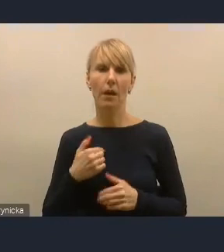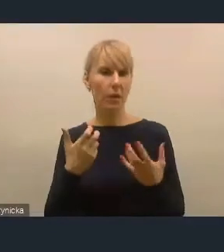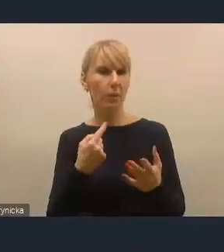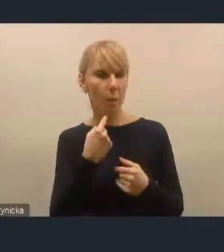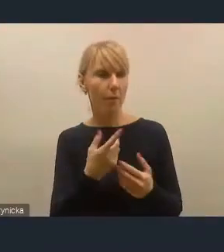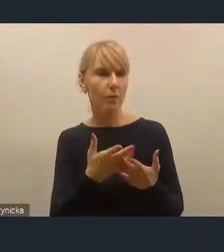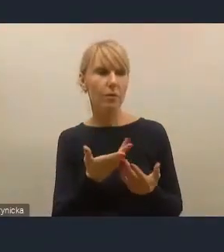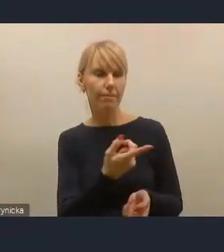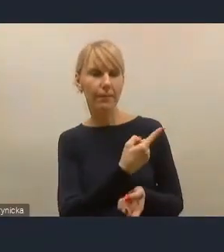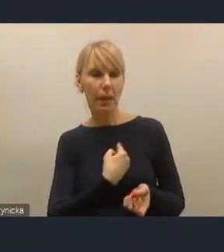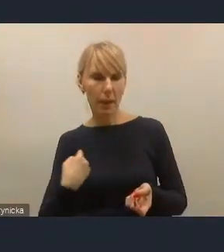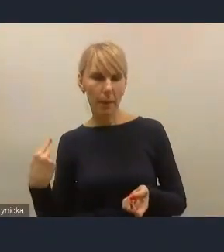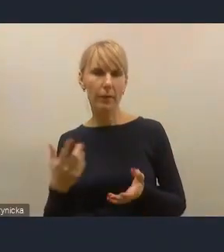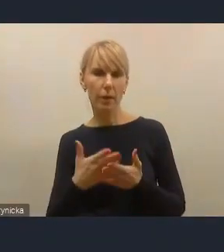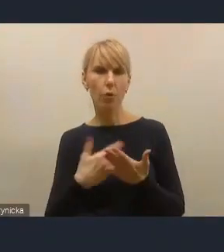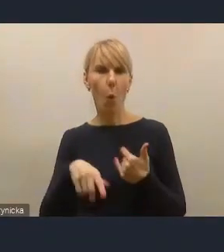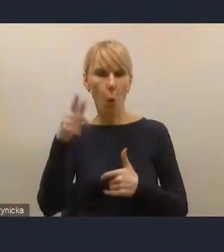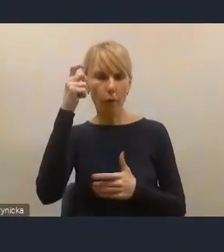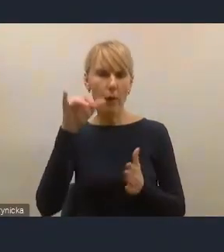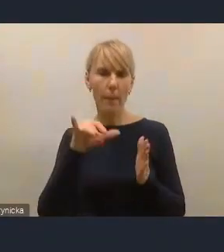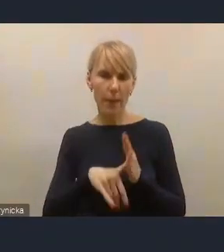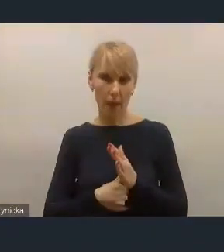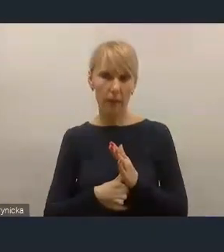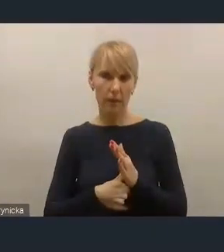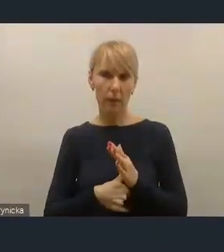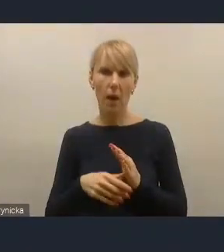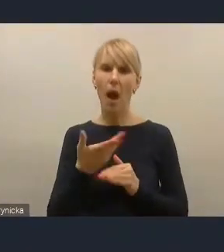Ona jest głównie w miastach, a niekoniecznie w ministerstwach.